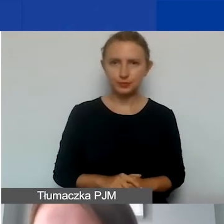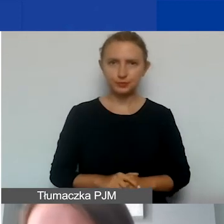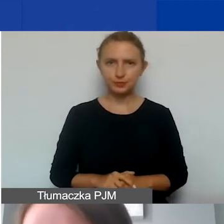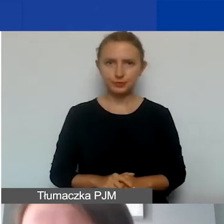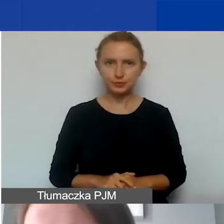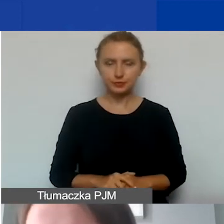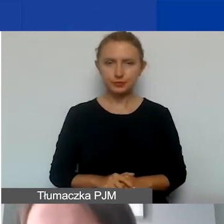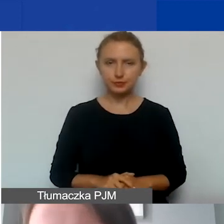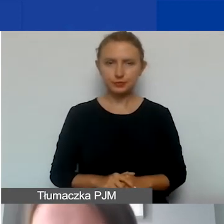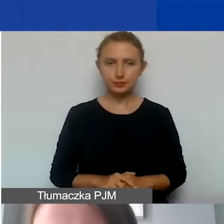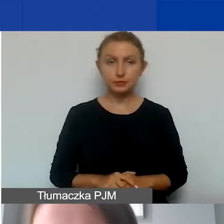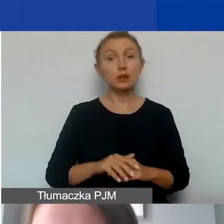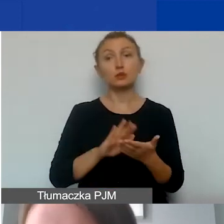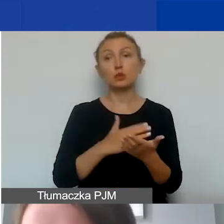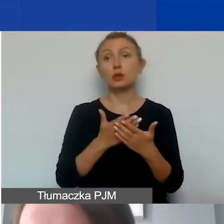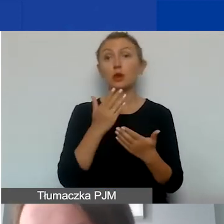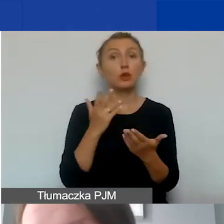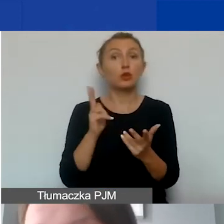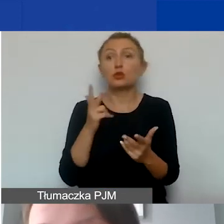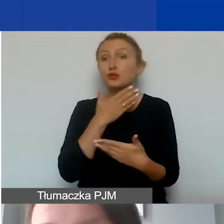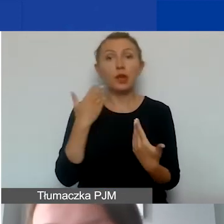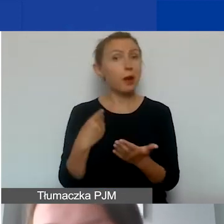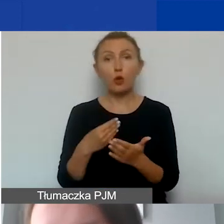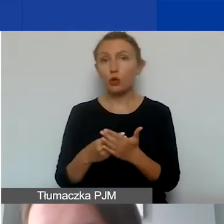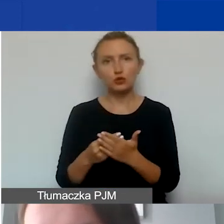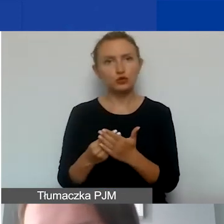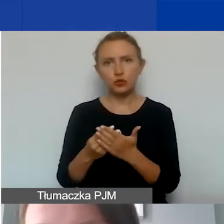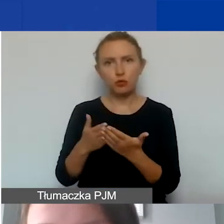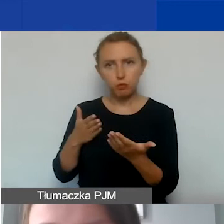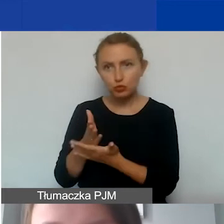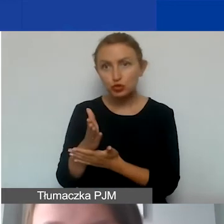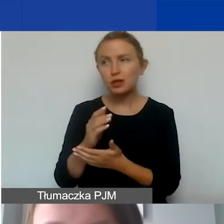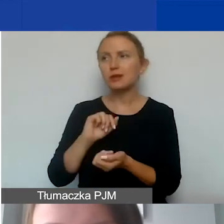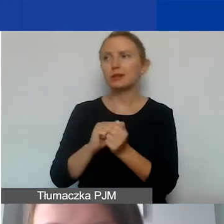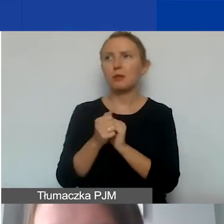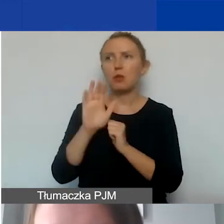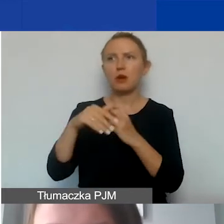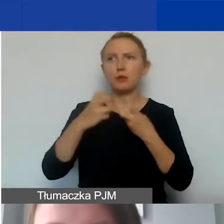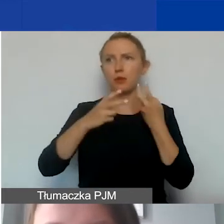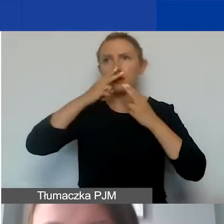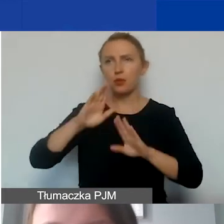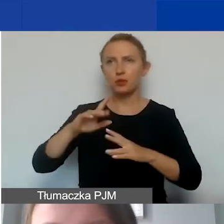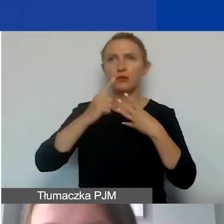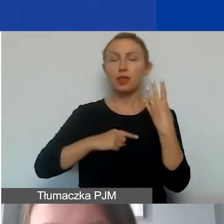Tak że jeżeli ktoś by takich kosztów nie ponosił albo miał problem z ich wykazaniem, wyliczeniem,